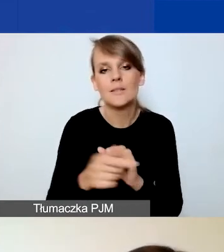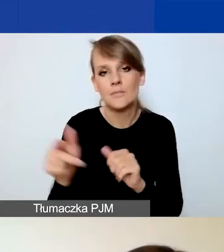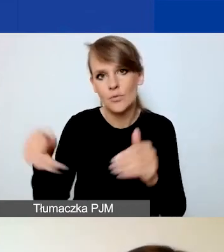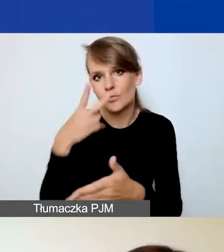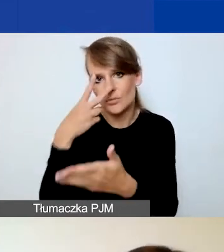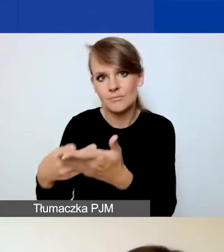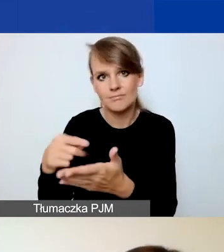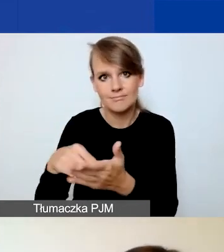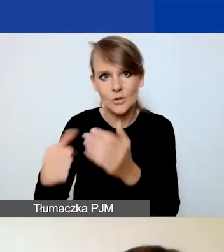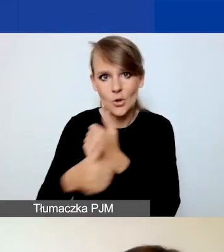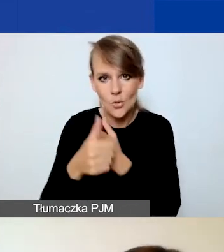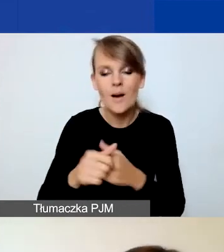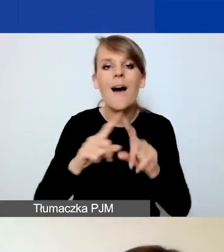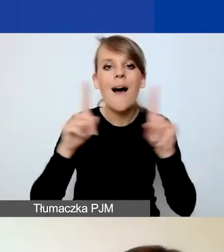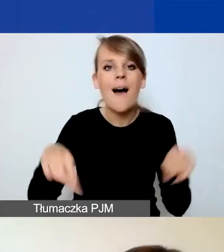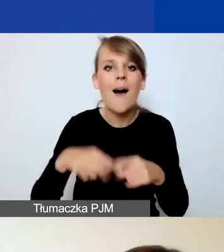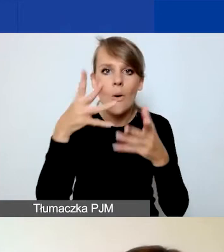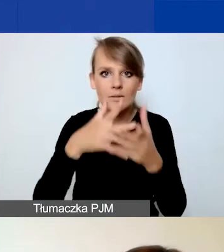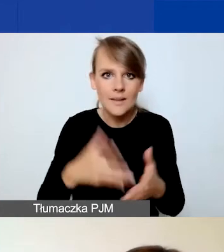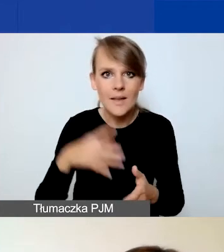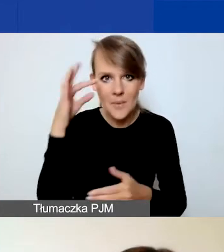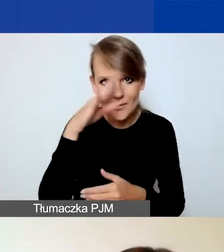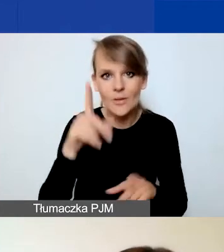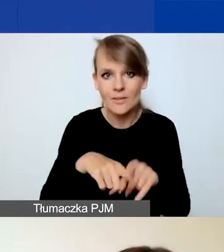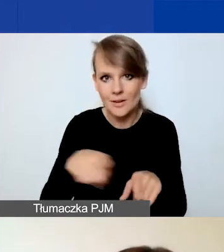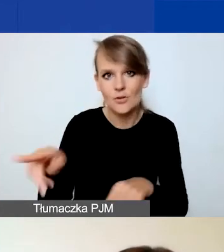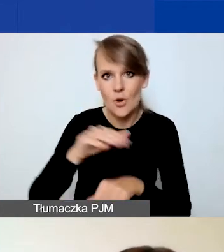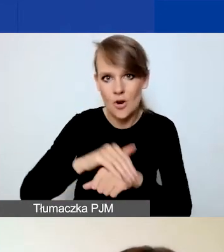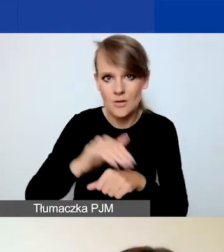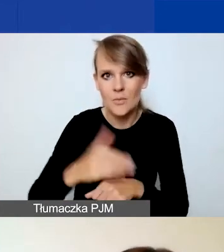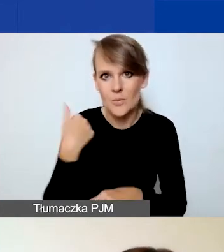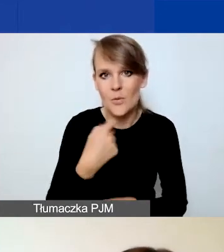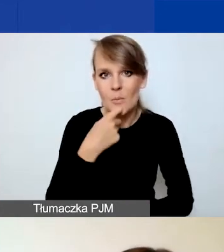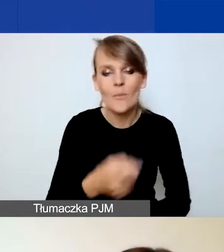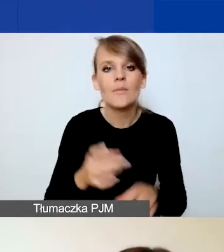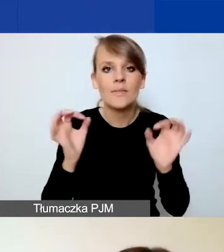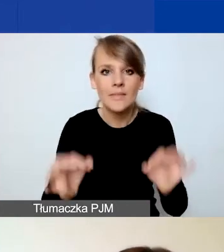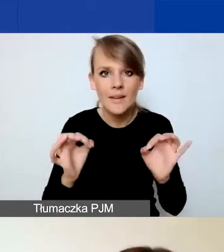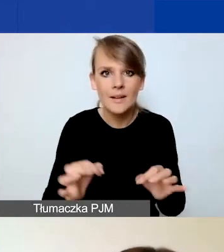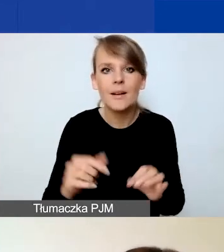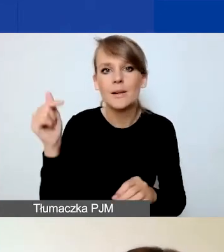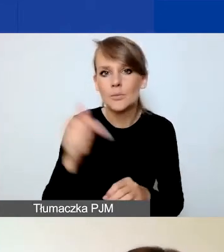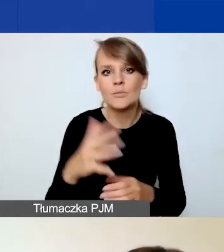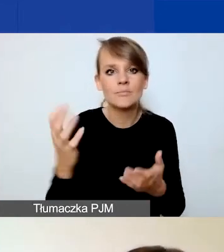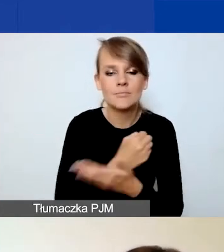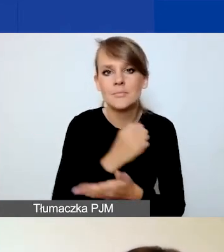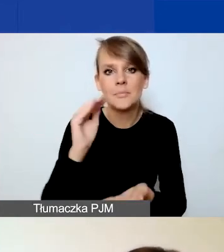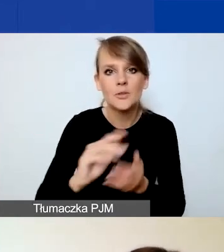I karta oceny merytorycznej, o czym też koleżanki powiedziały. Czyli w tej chwili należy zdobyć minimum 75% punktów,